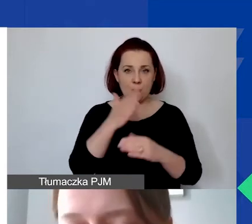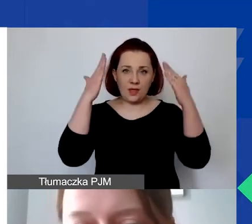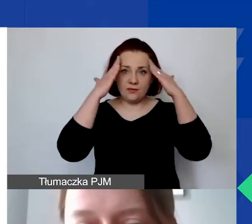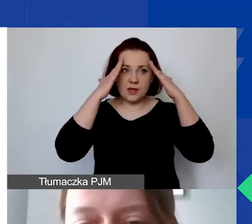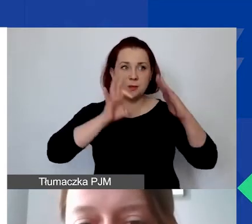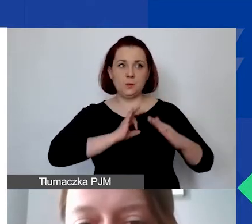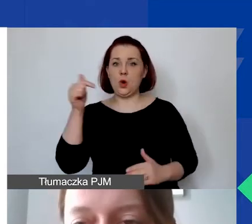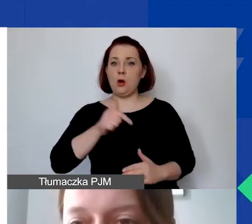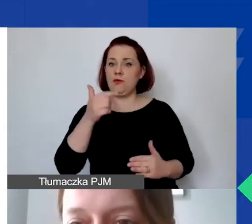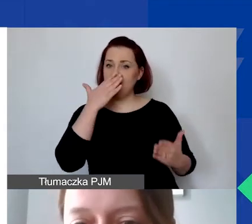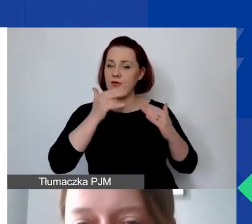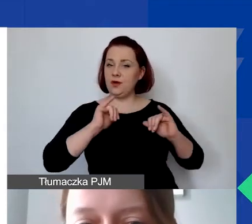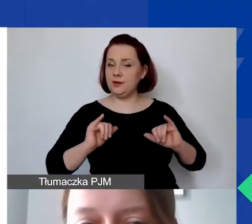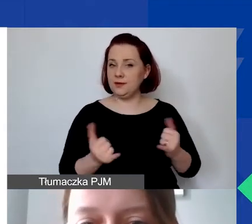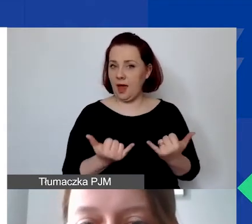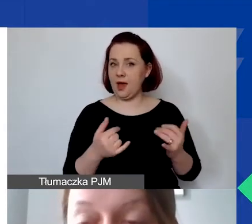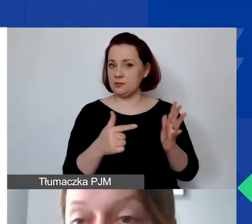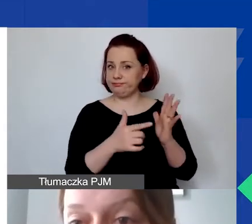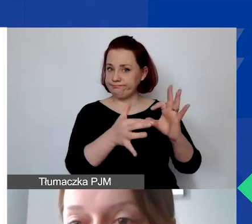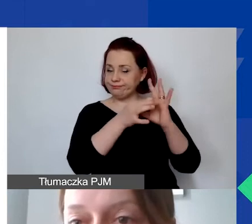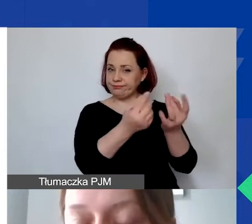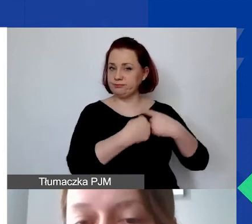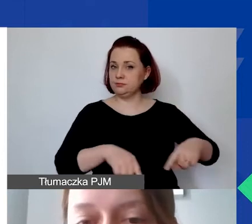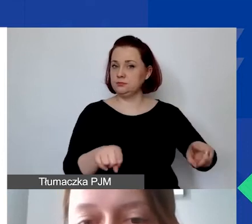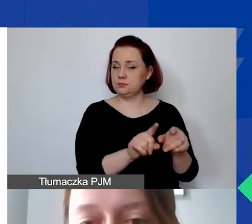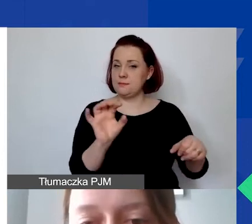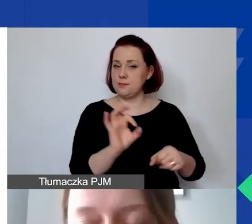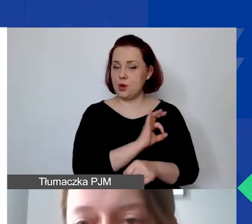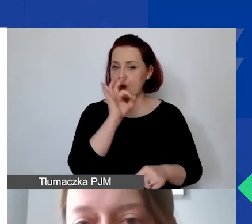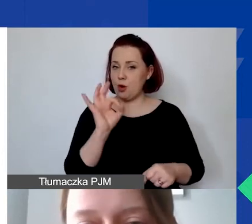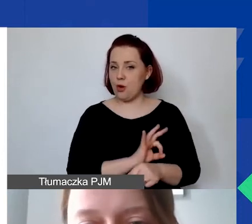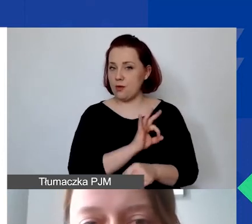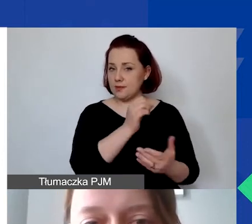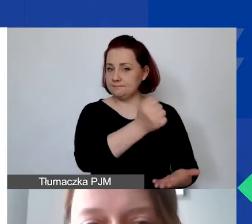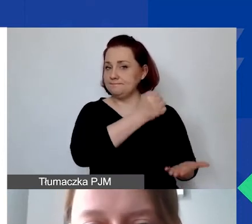które wiążą się z realizacją grantu w naszym programie.